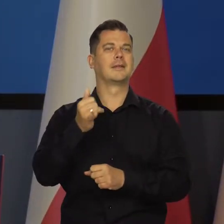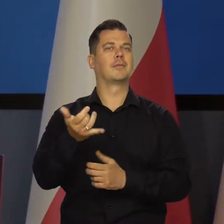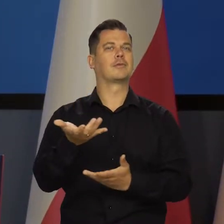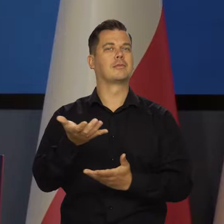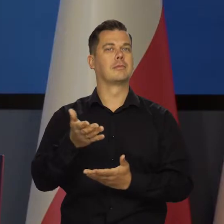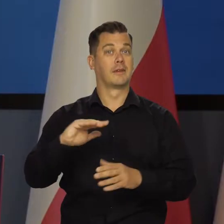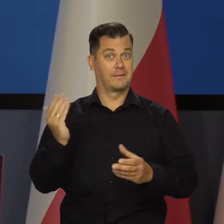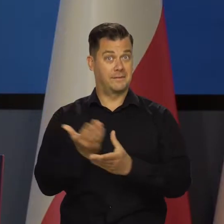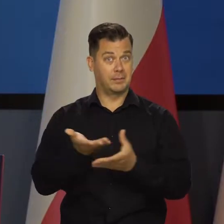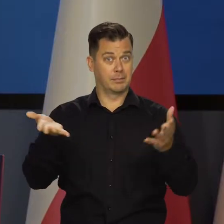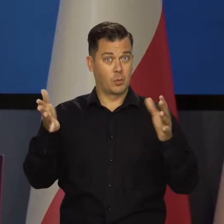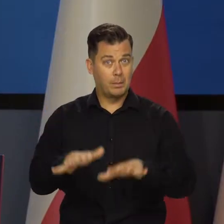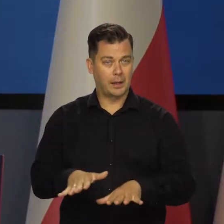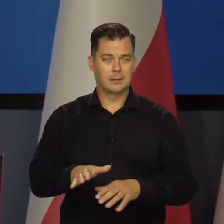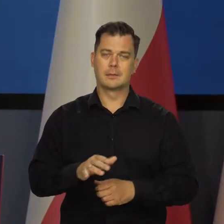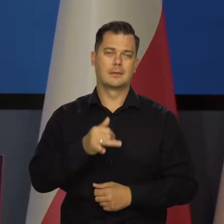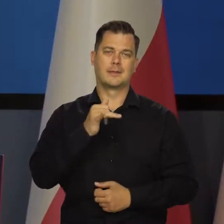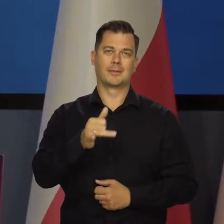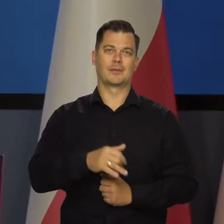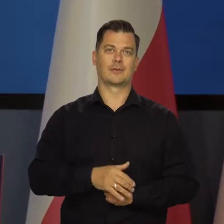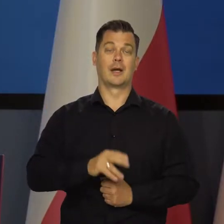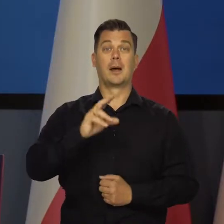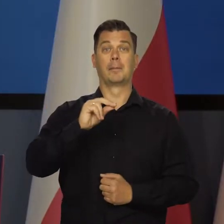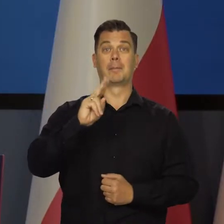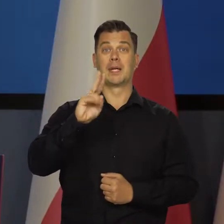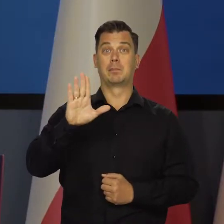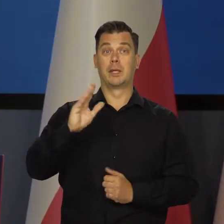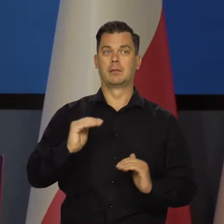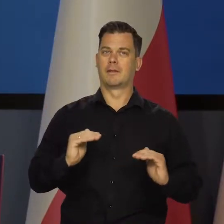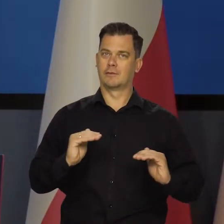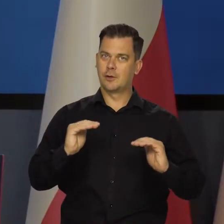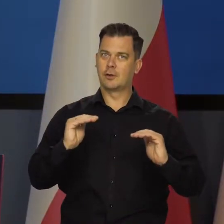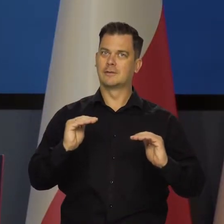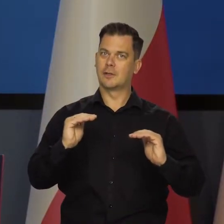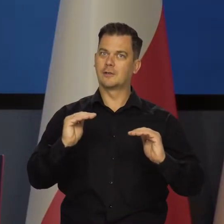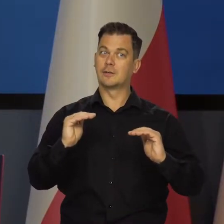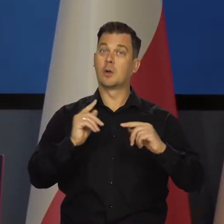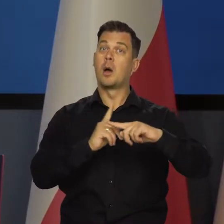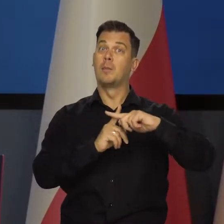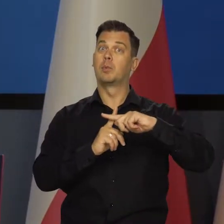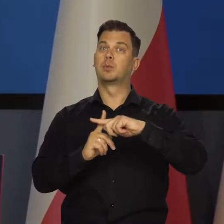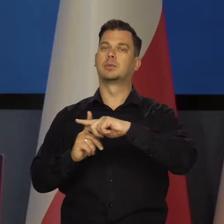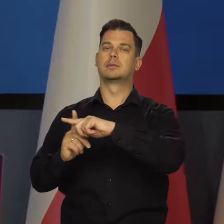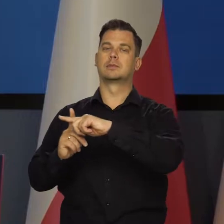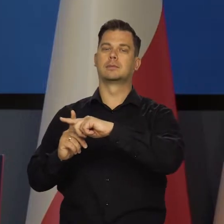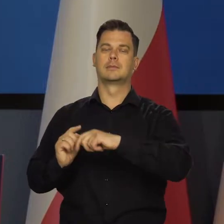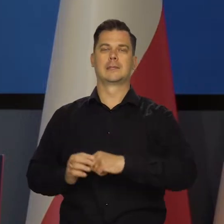bez bankructwa firm i z nadal rosnącym PKB i rosnącym narodowym bogactwem i wynagrodzeniami,